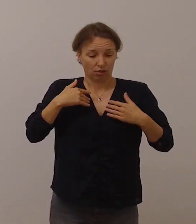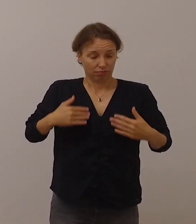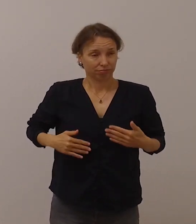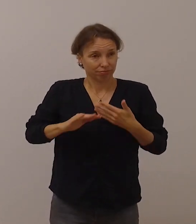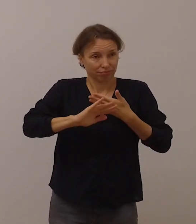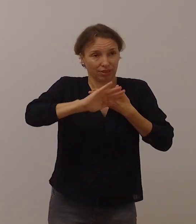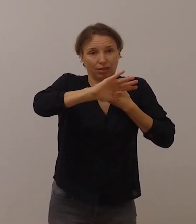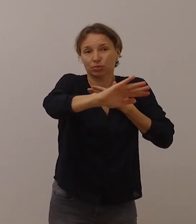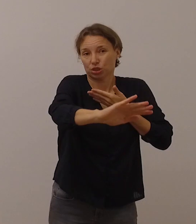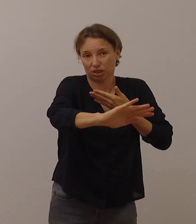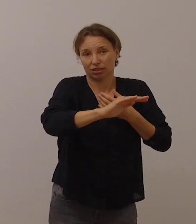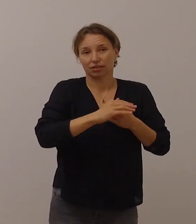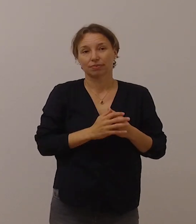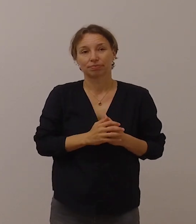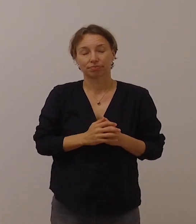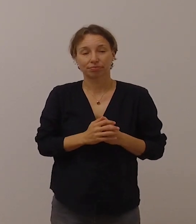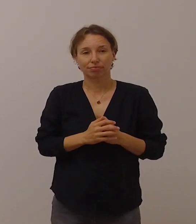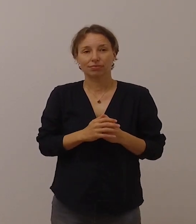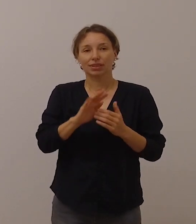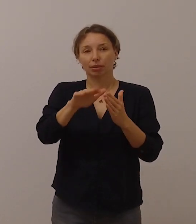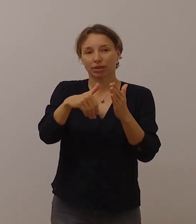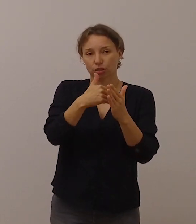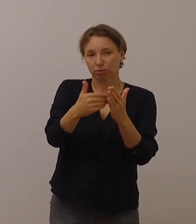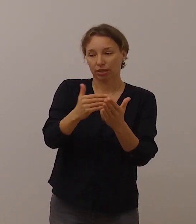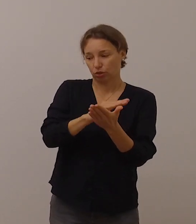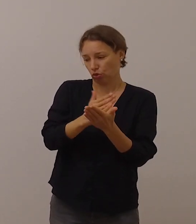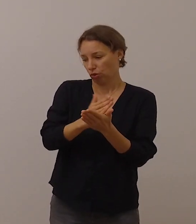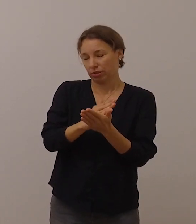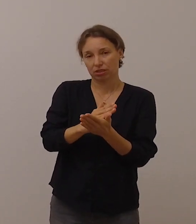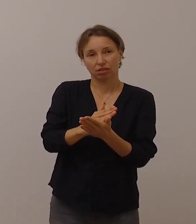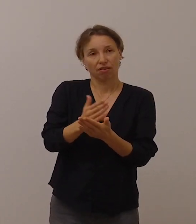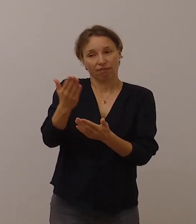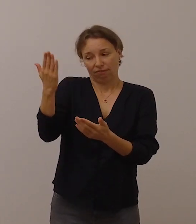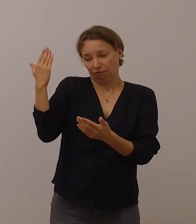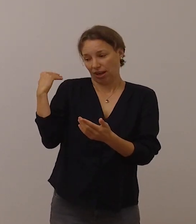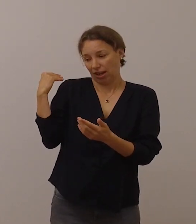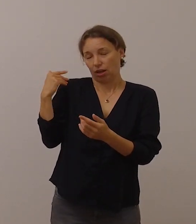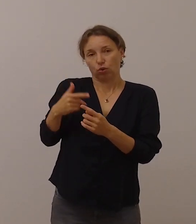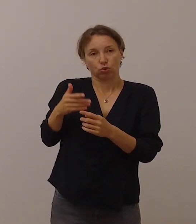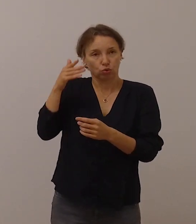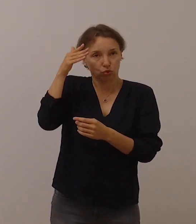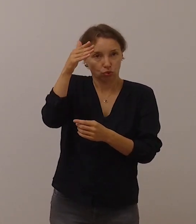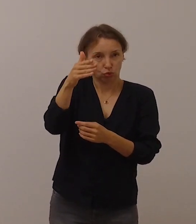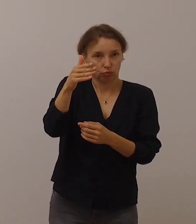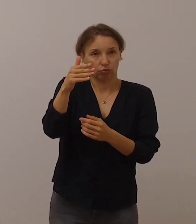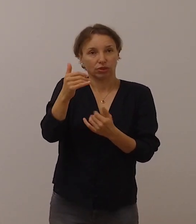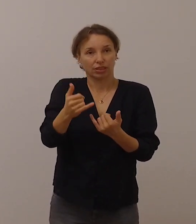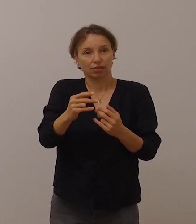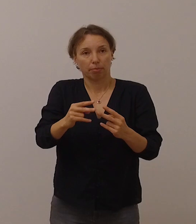GebärdensprachdolmetscherInnen wurden und werden im Fernsehen verstärkt eingesetzt,